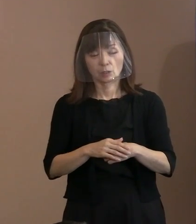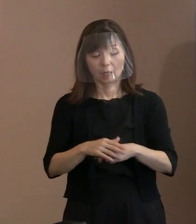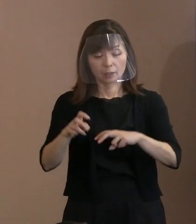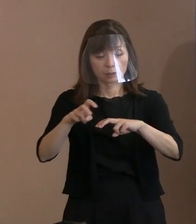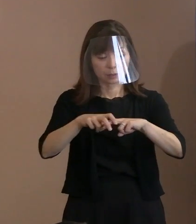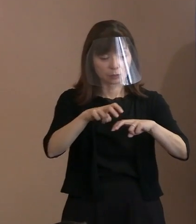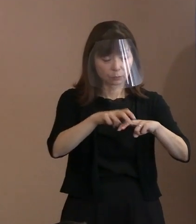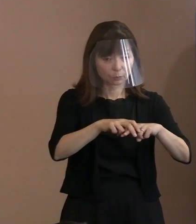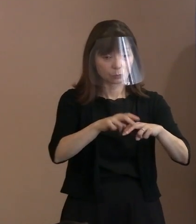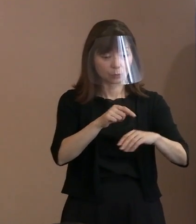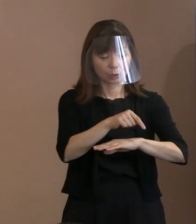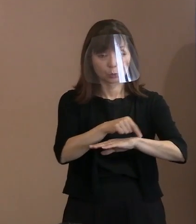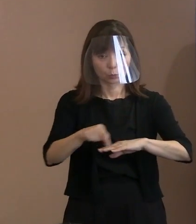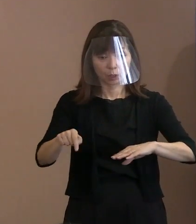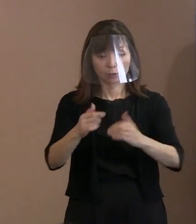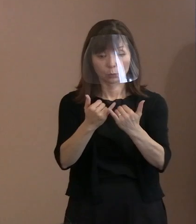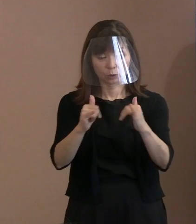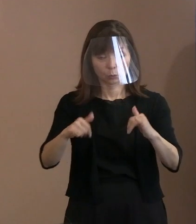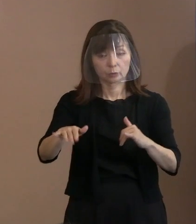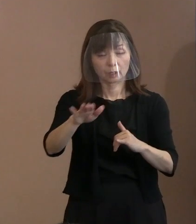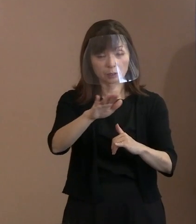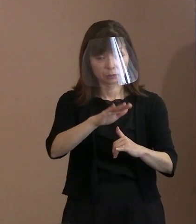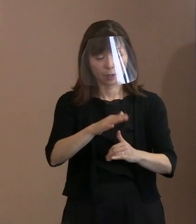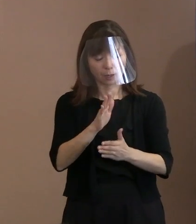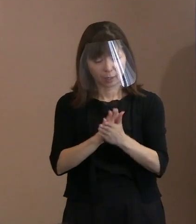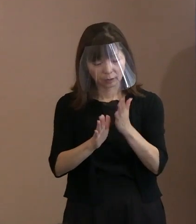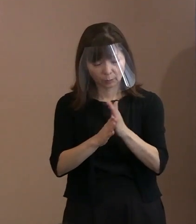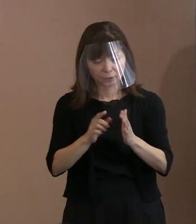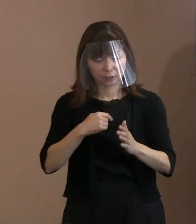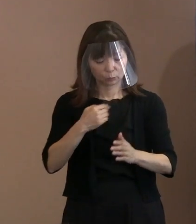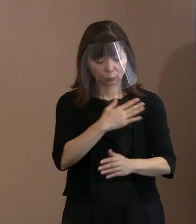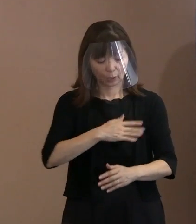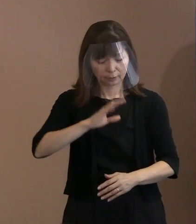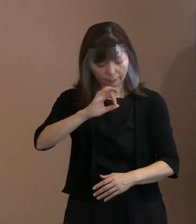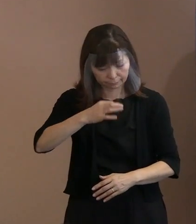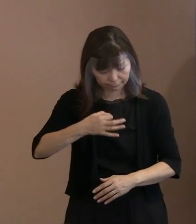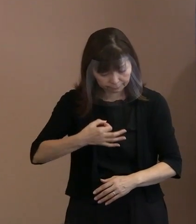改めて自分の体調を 事前によくチェックしていただいて､